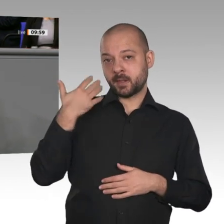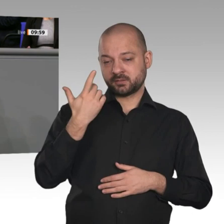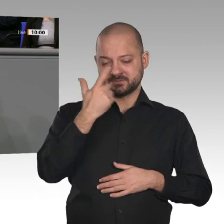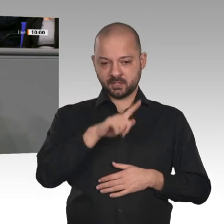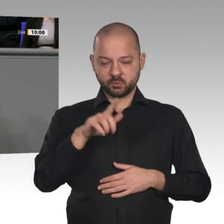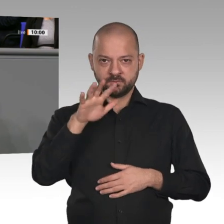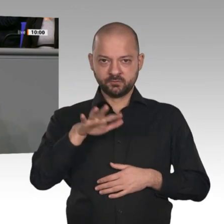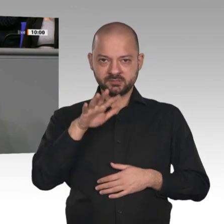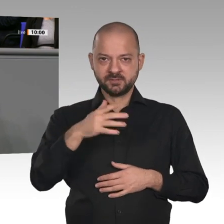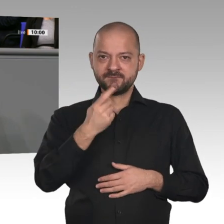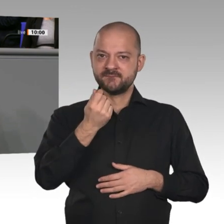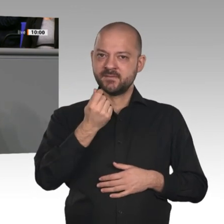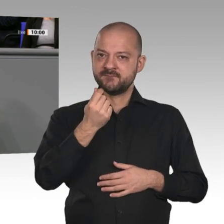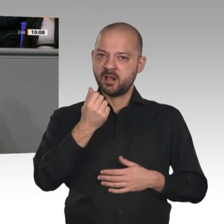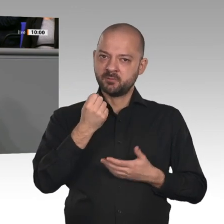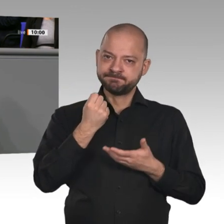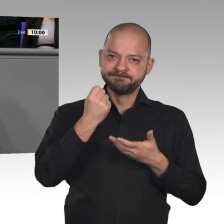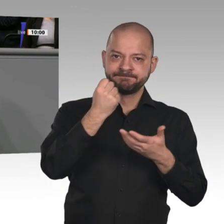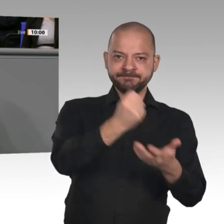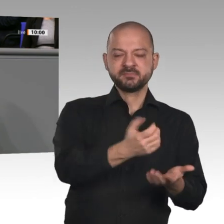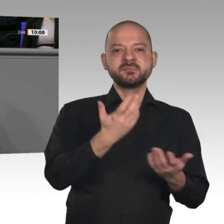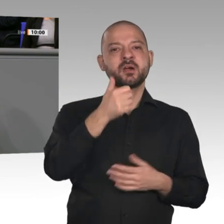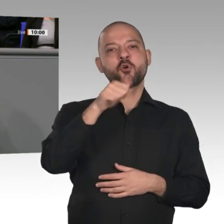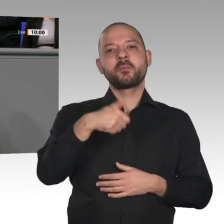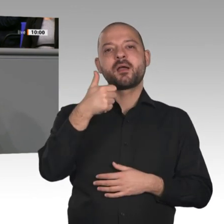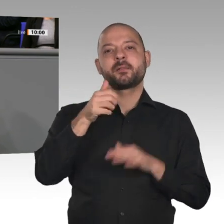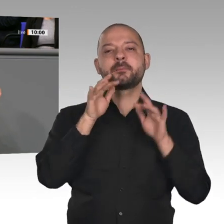Milliarden Euro, also doppelt so hoch. Auf diesem hohen Niveau wird sie nicht nur verstetigt,